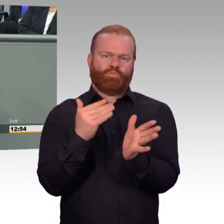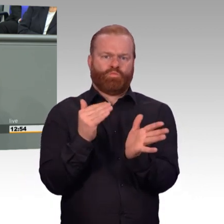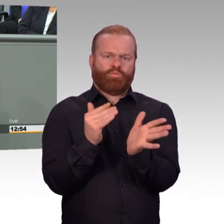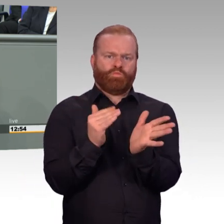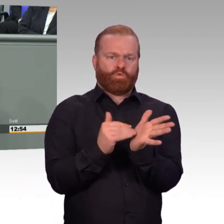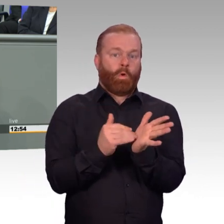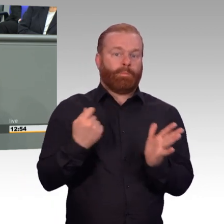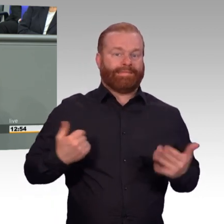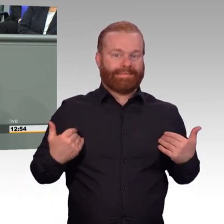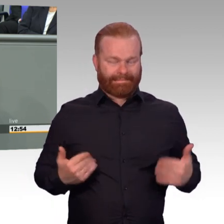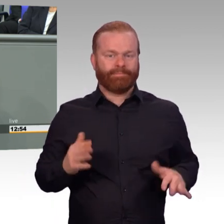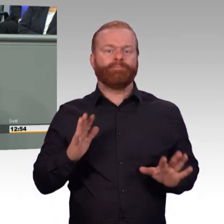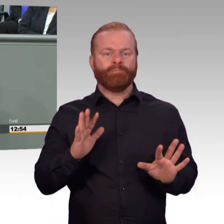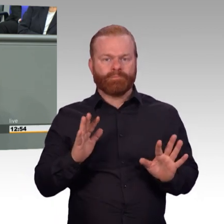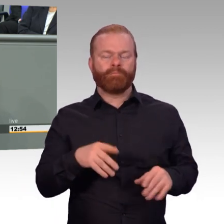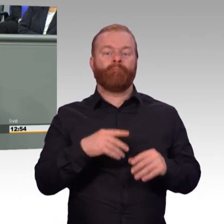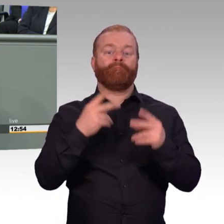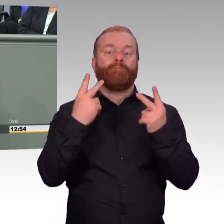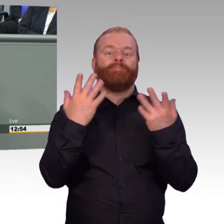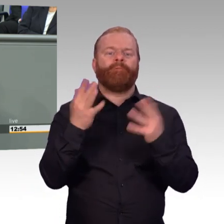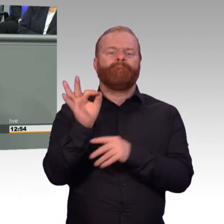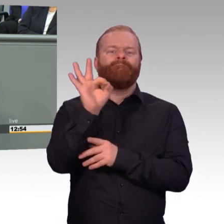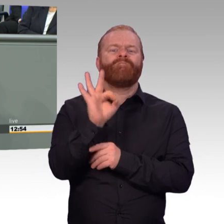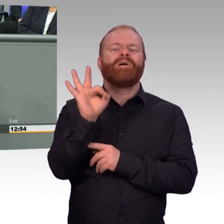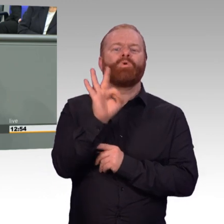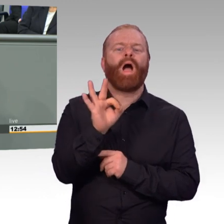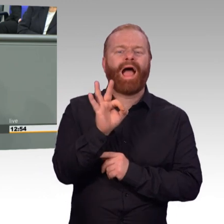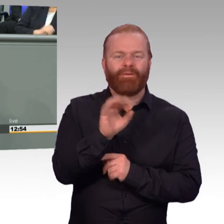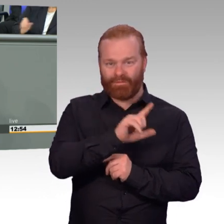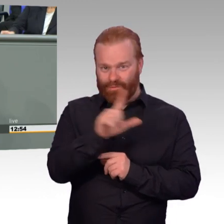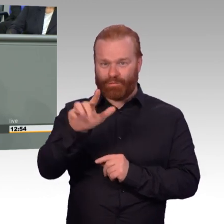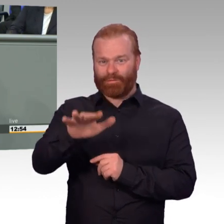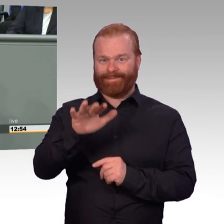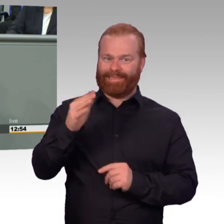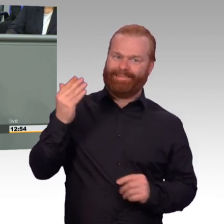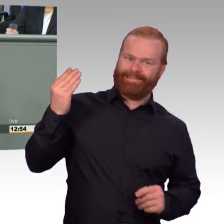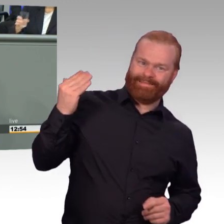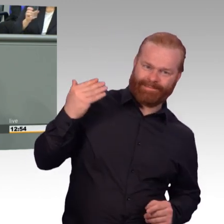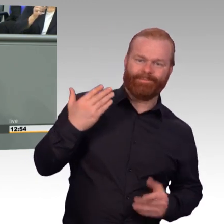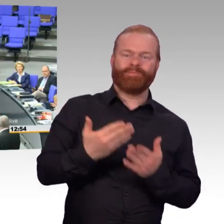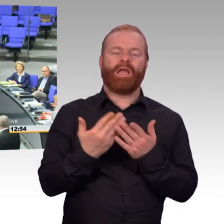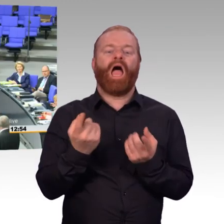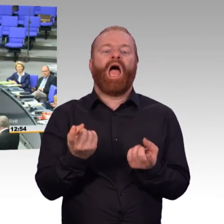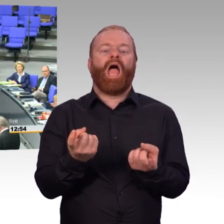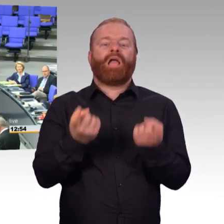Heute können wir sagen, fast jeder Reservist der wehrübt bekommt nahezu dasselbe Geld wie auch der Aktive über seine Bezüge.